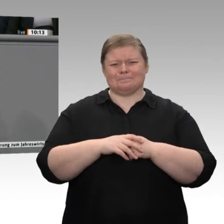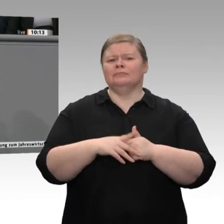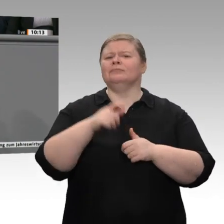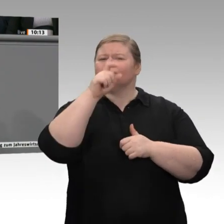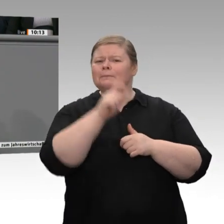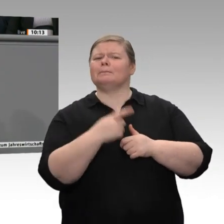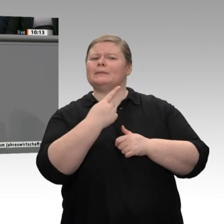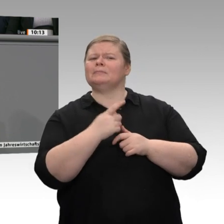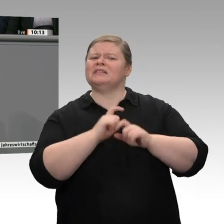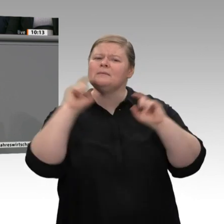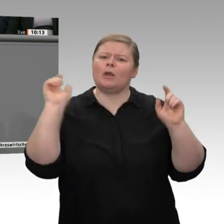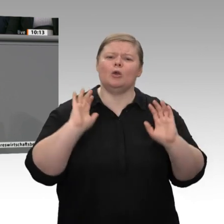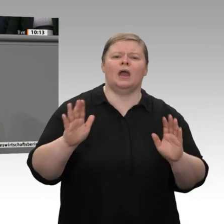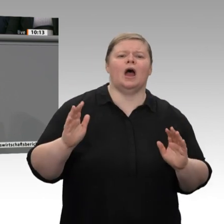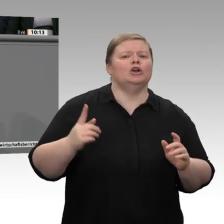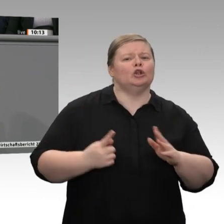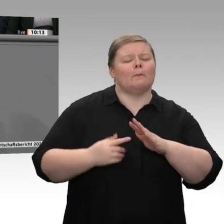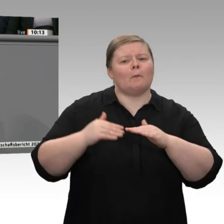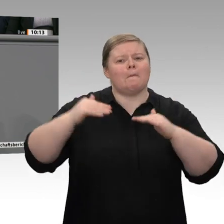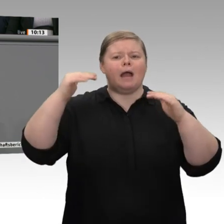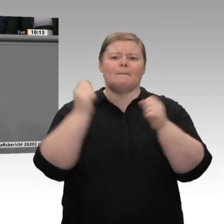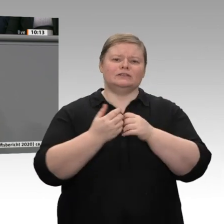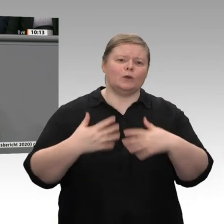da bin ich froh, dass wir in dieser Regierung sind.